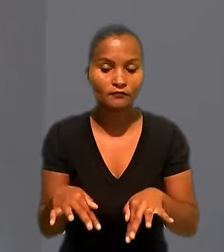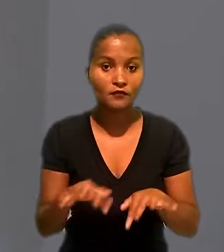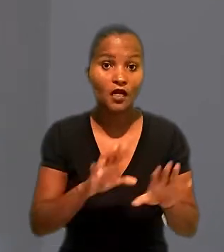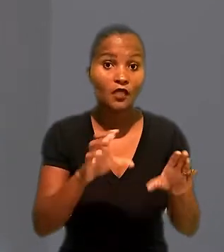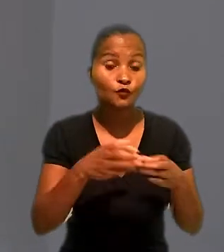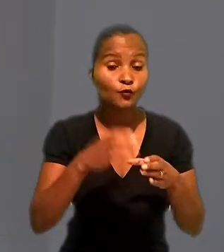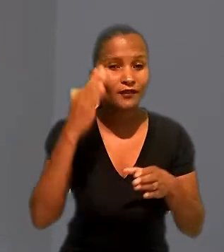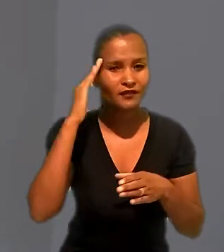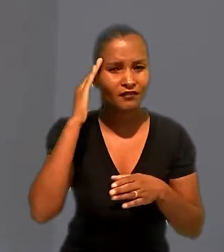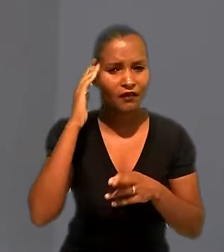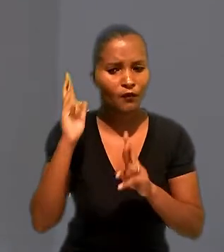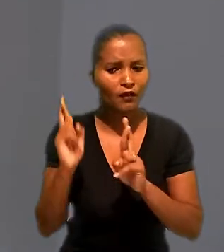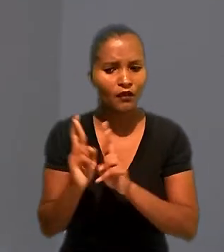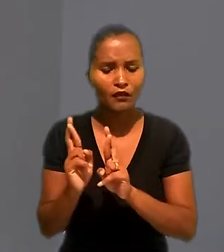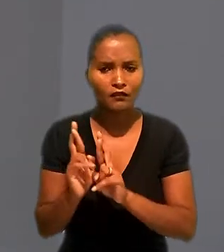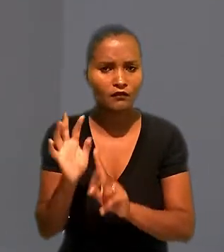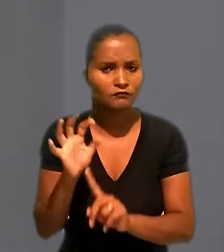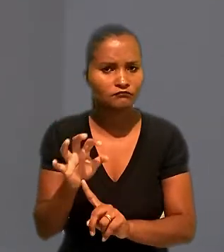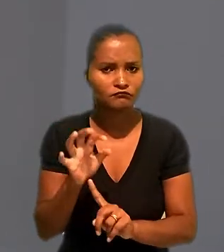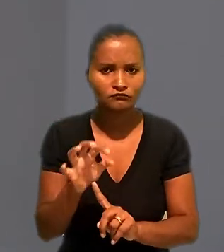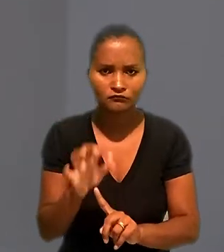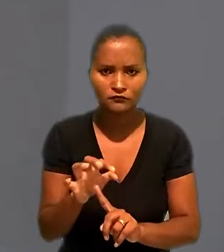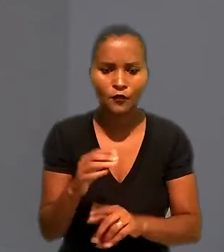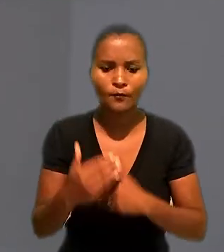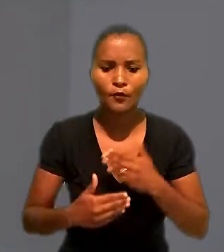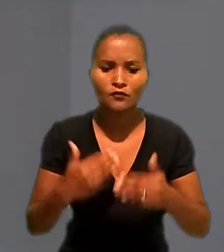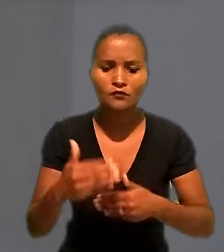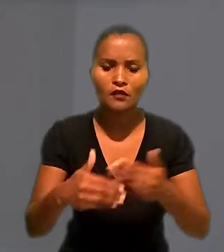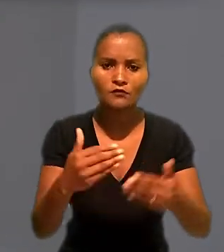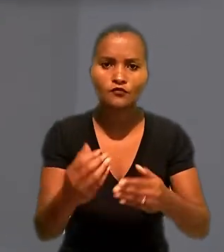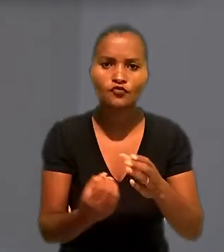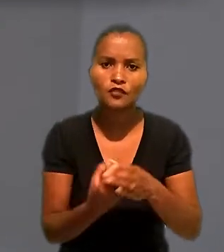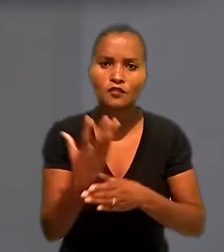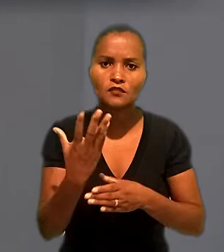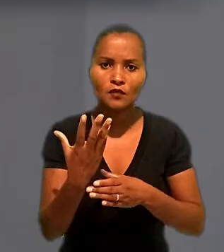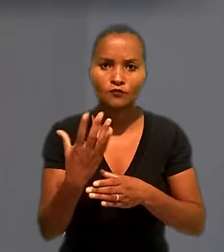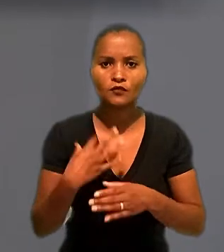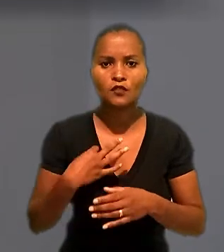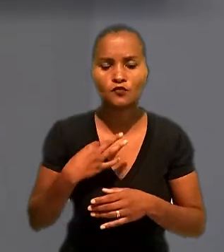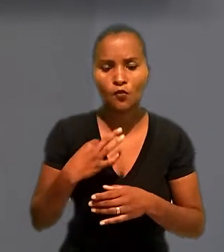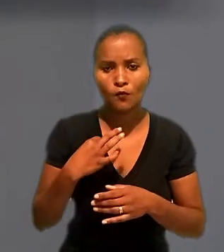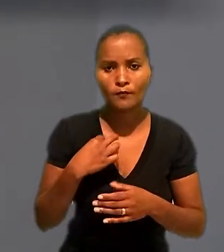que a Renner não interferia no processo de produção das mercadorias adquiridas.